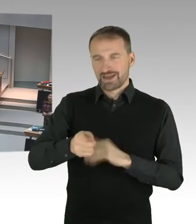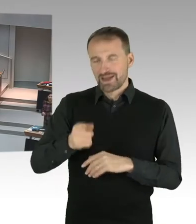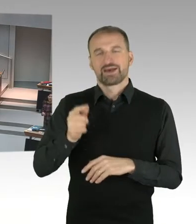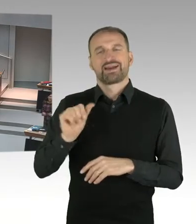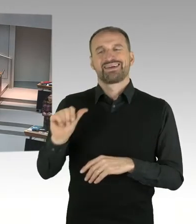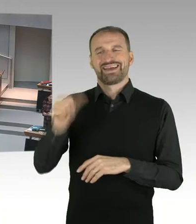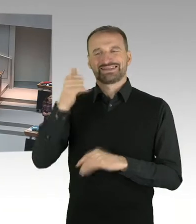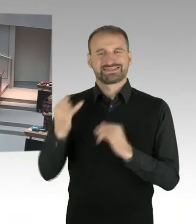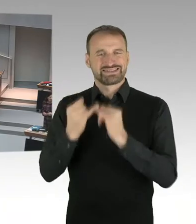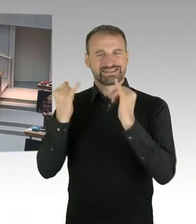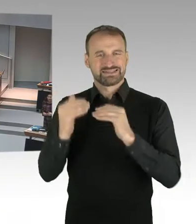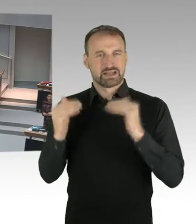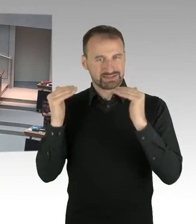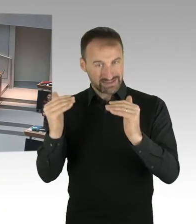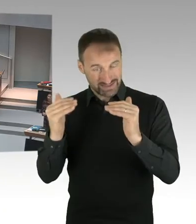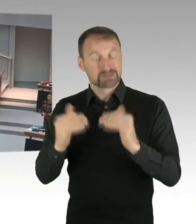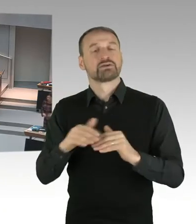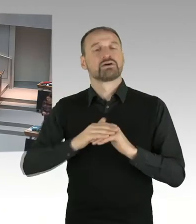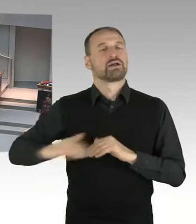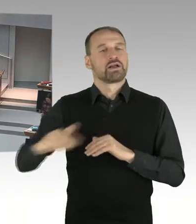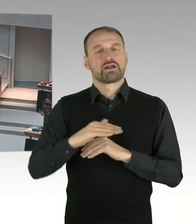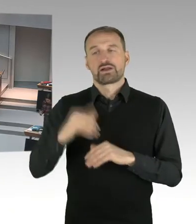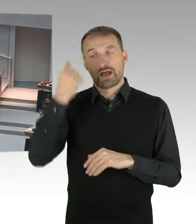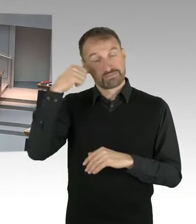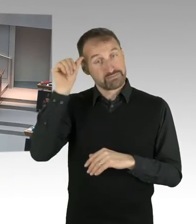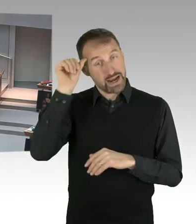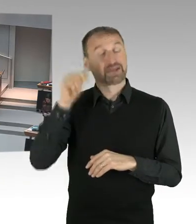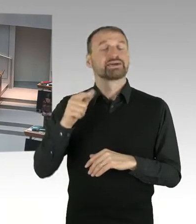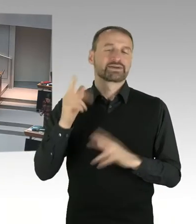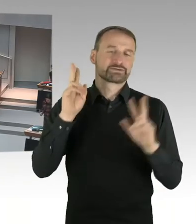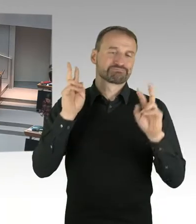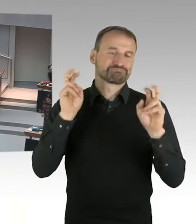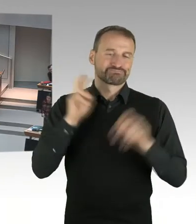In der zweiten Instanz ist ausgesprochen worden, dass wir in Revision eintreten können.